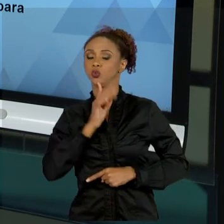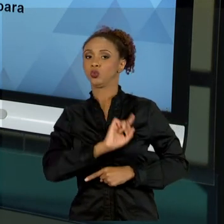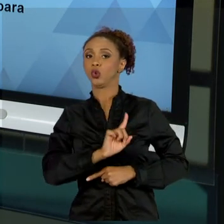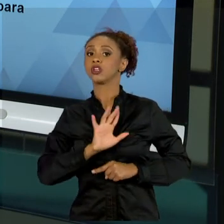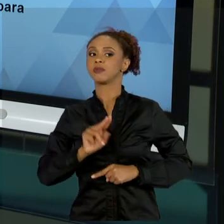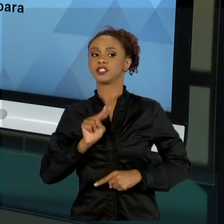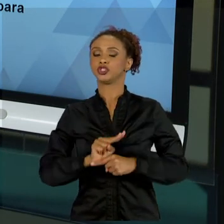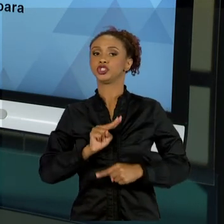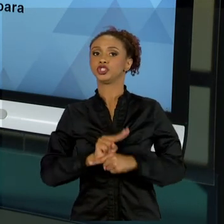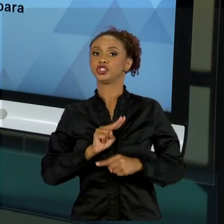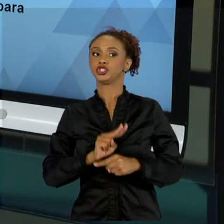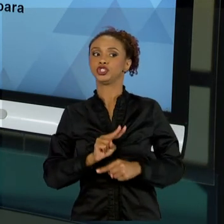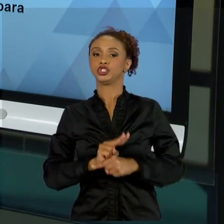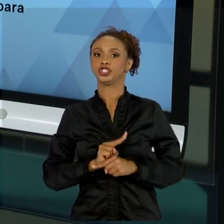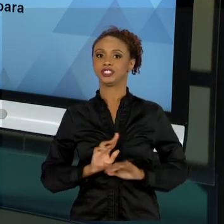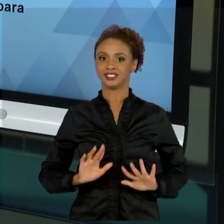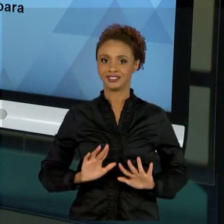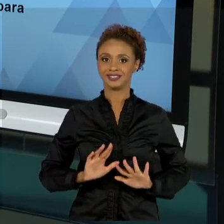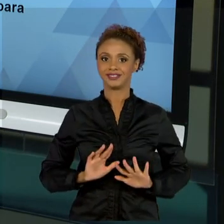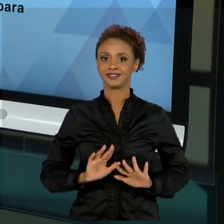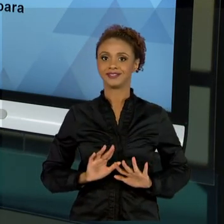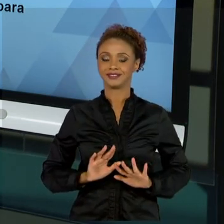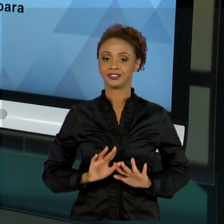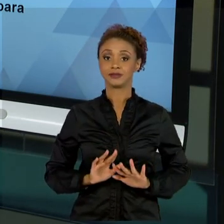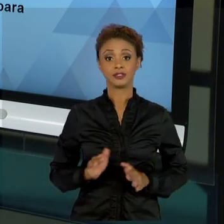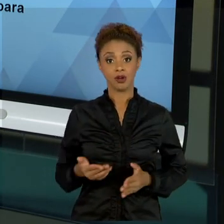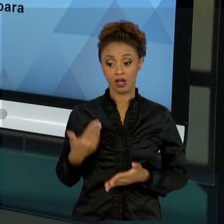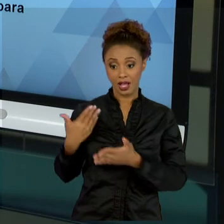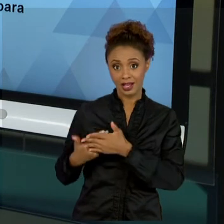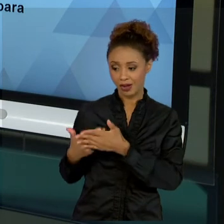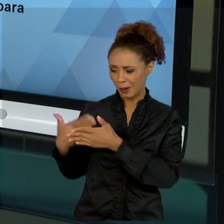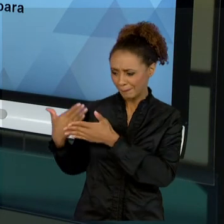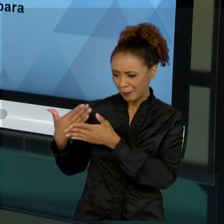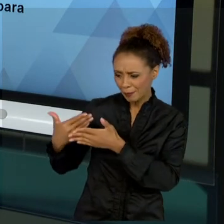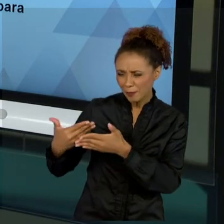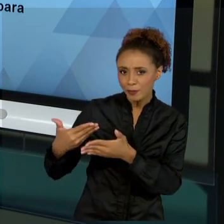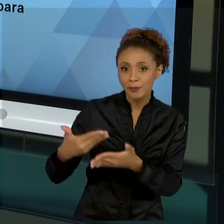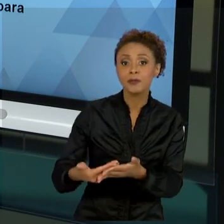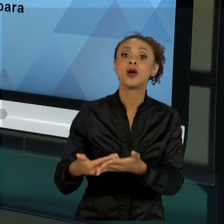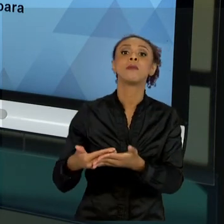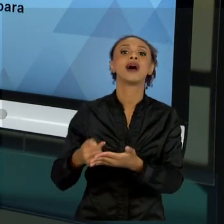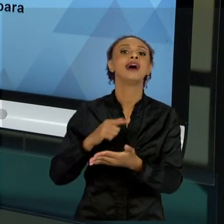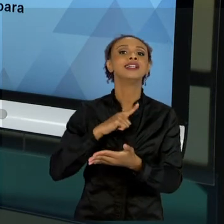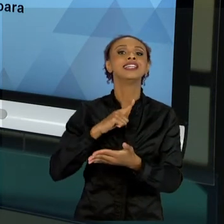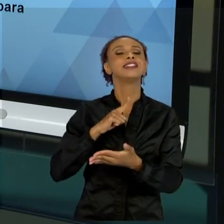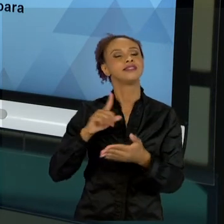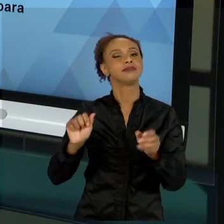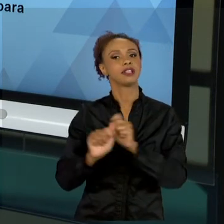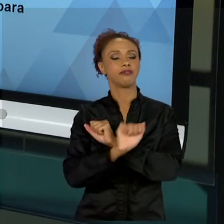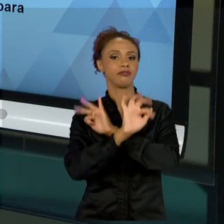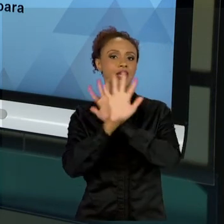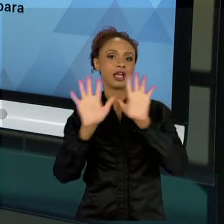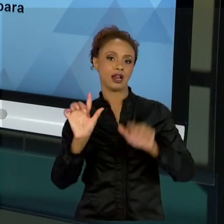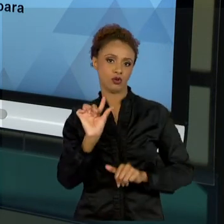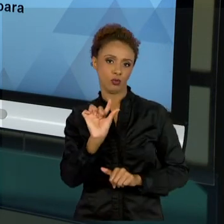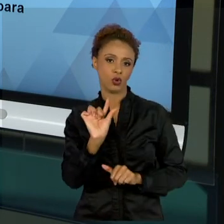DESSE CONJUNTO DE AULAS, NÓS TRABALHAMOS ISSO COM UMA FORMA MAIS CLARA. TÁ BOM? ENTÃO, MUITO